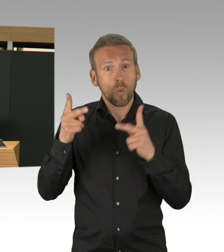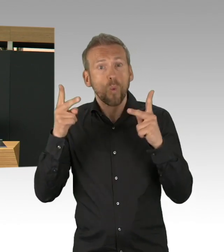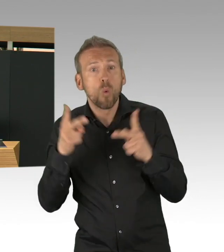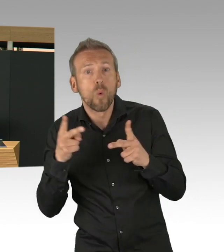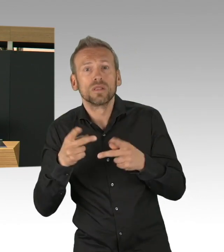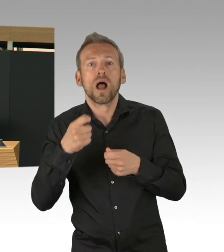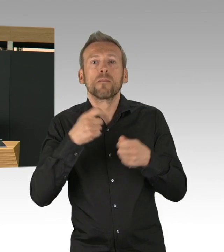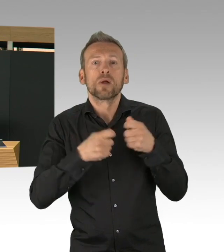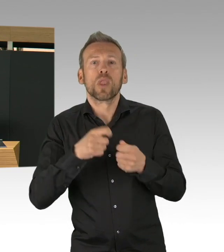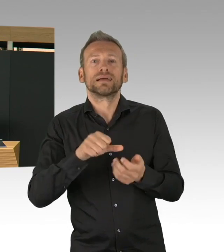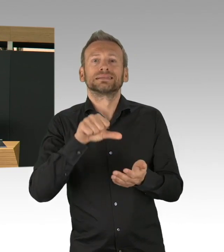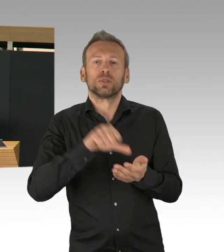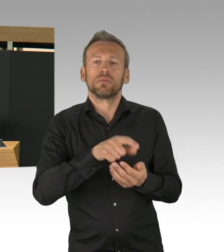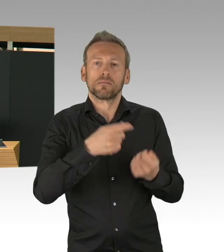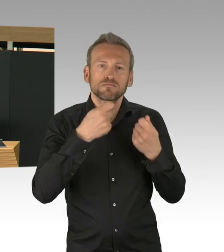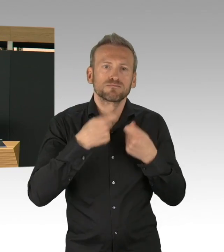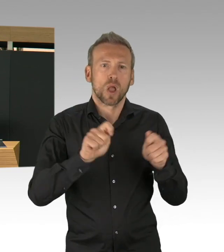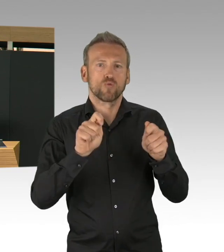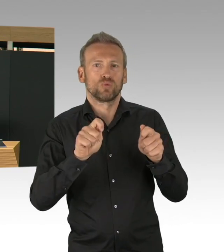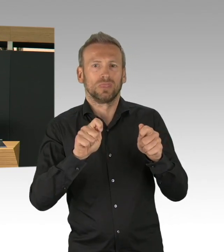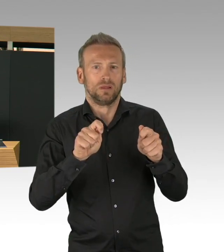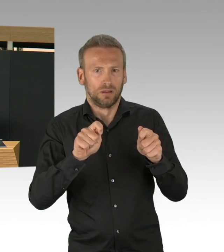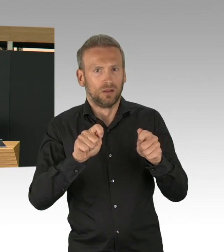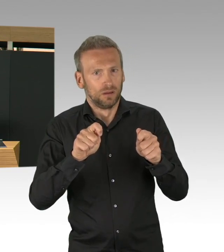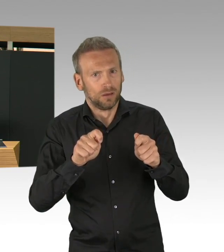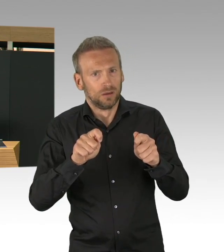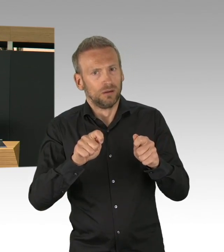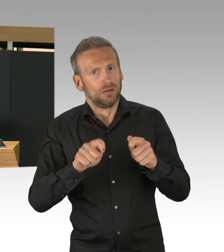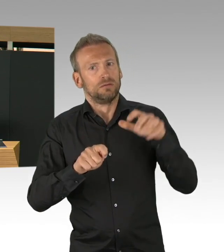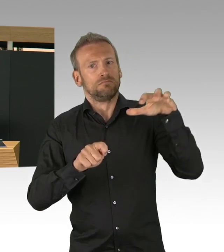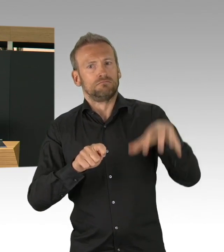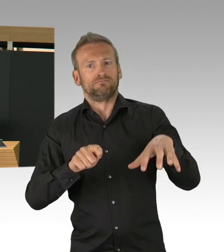wo ich wirklich Gänsehaut bekomme, Charité, Vivantes,